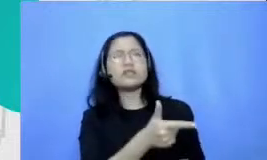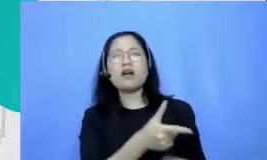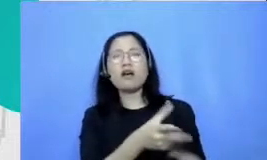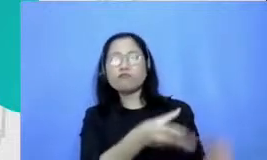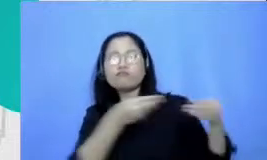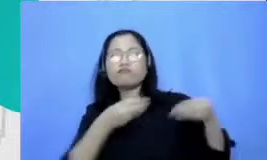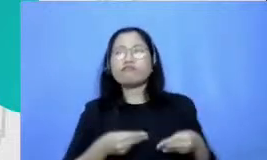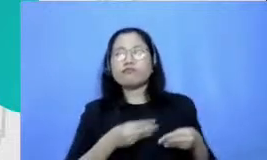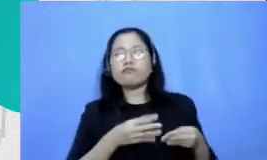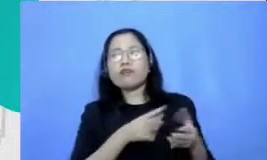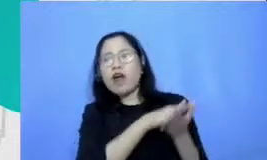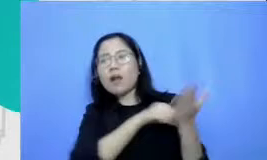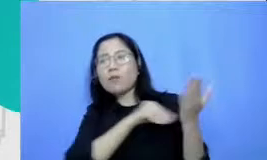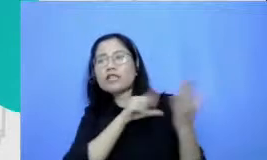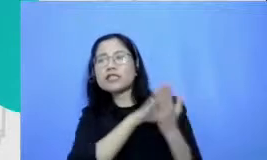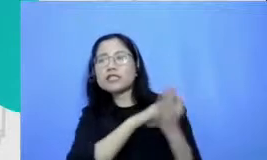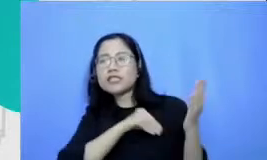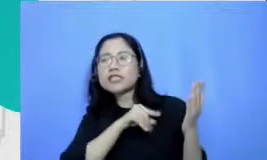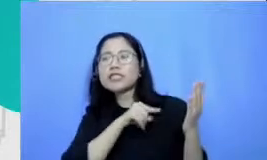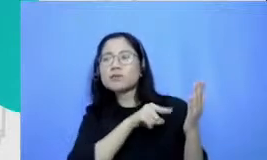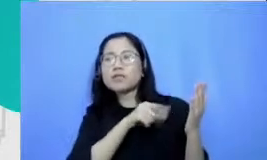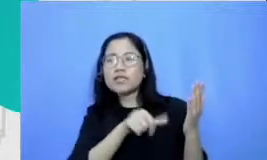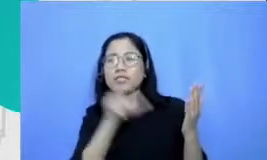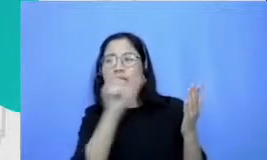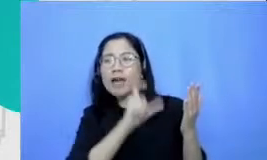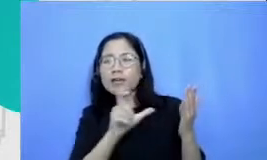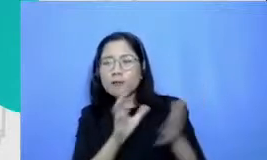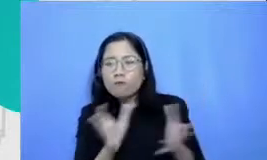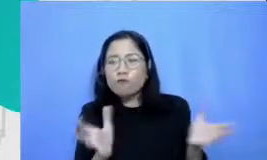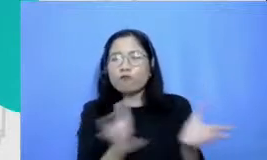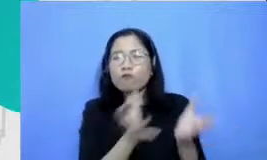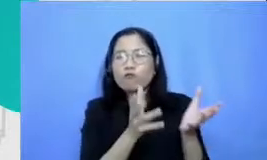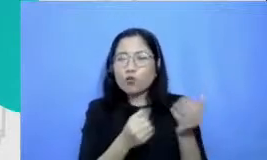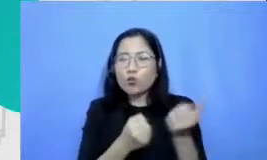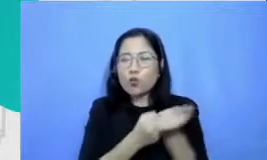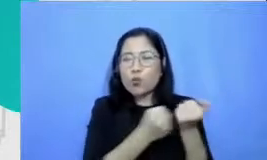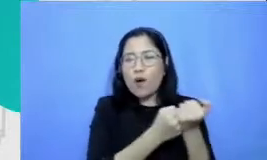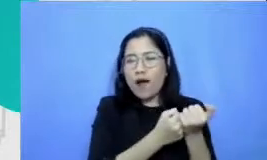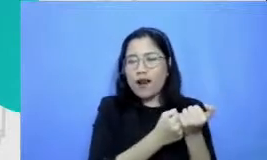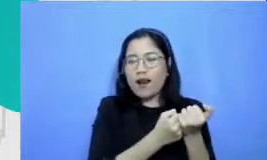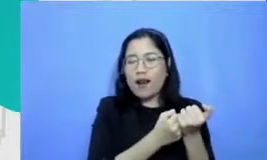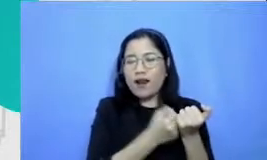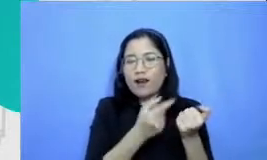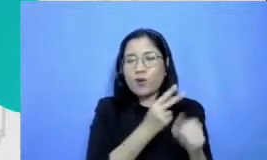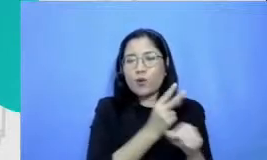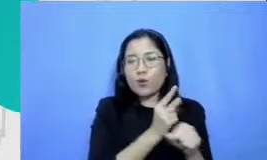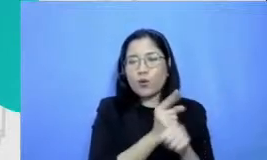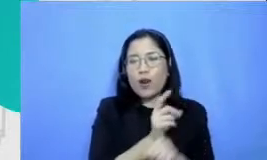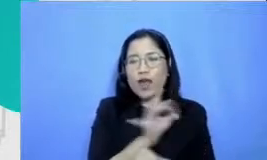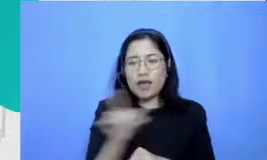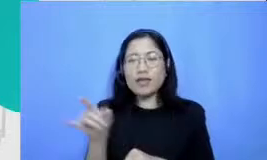paikan parikan support untuk guru-guru saya jadi menjawab tanya ibu ia sangat mungkin mulai